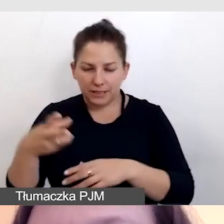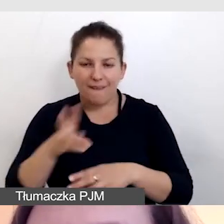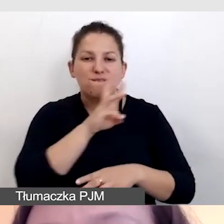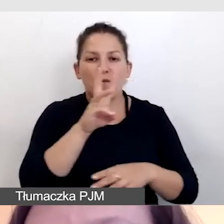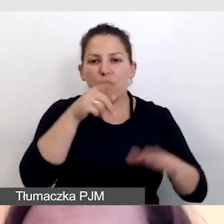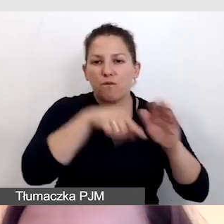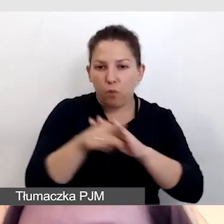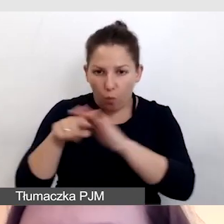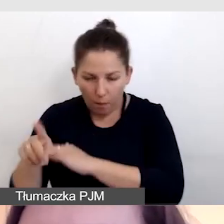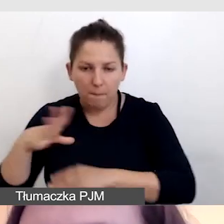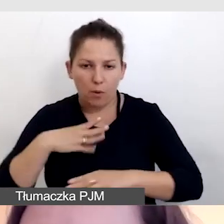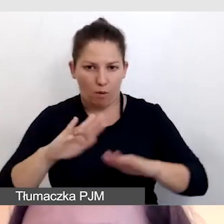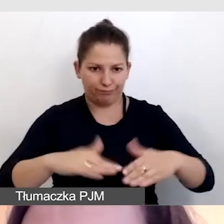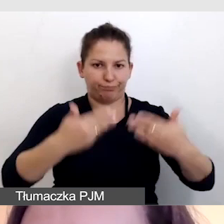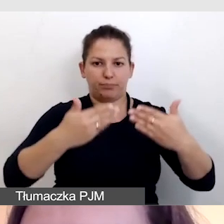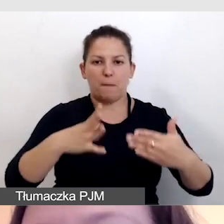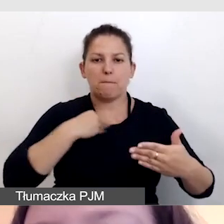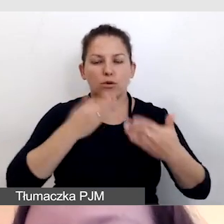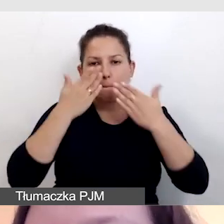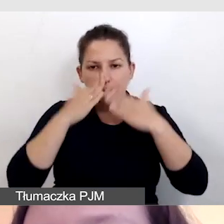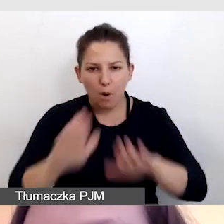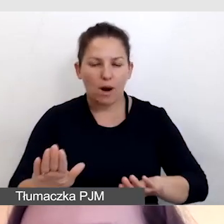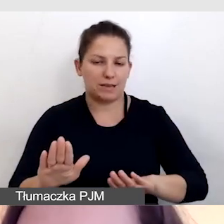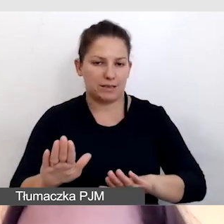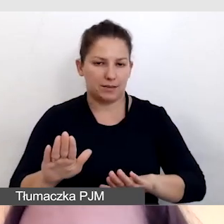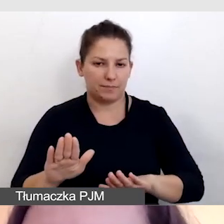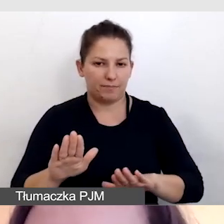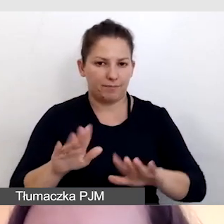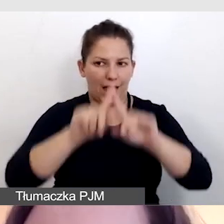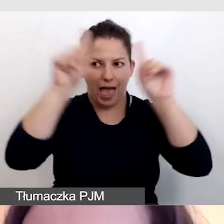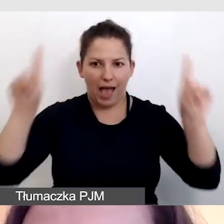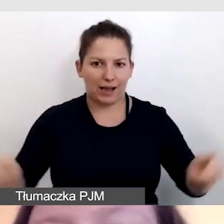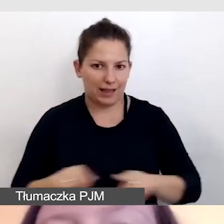dzięki czemu można było je pokazać na ekranach na sali.